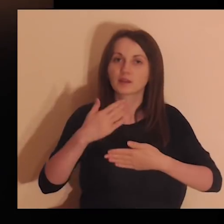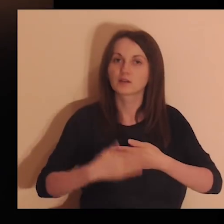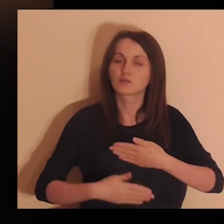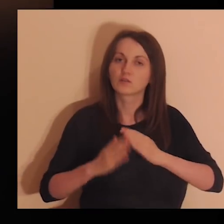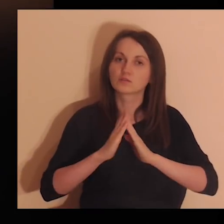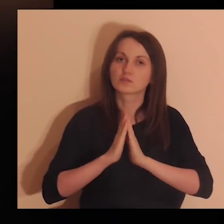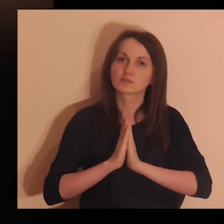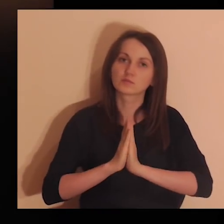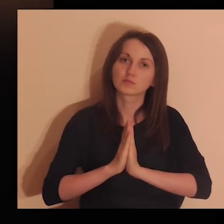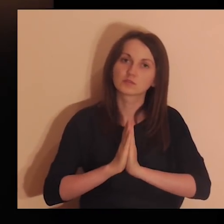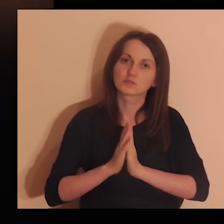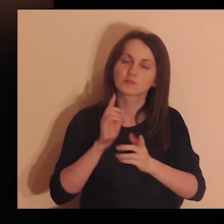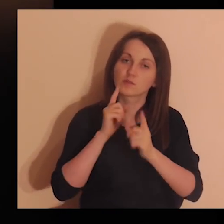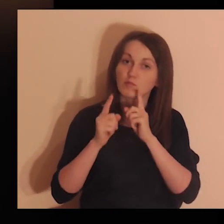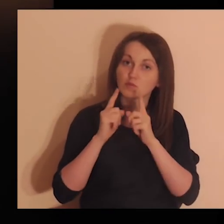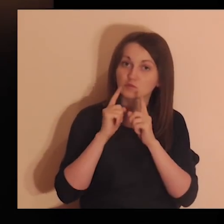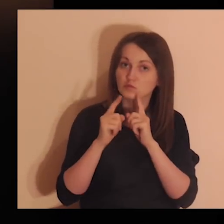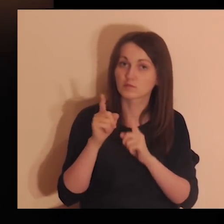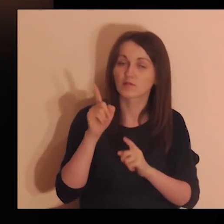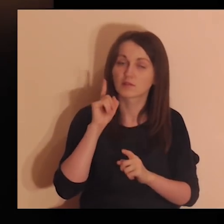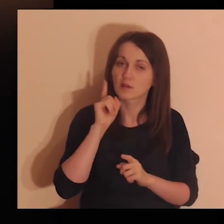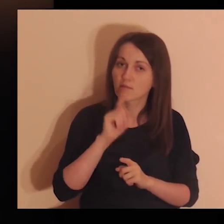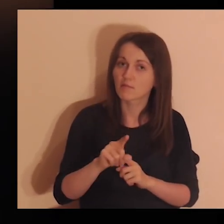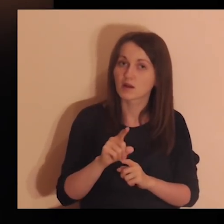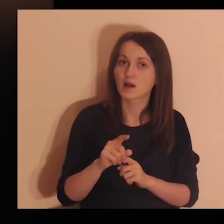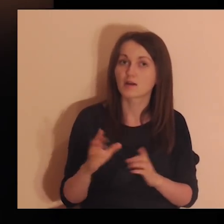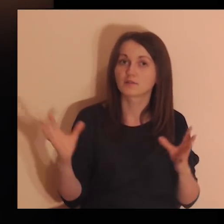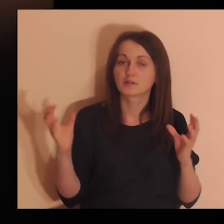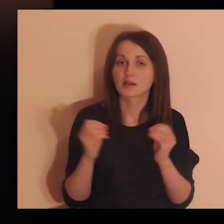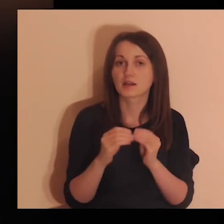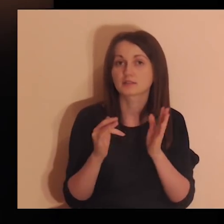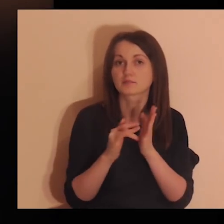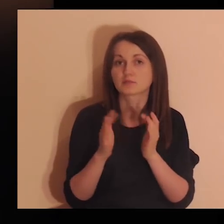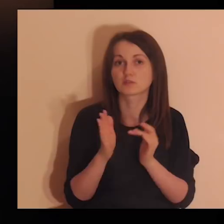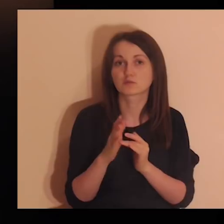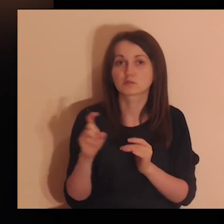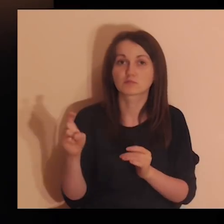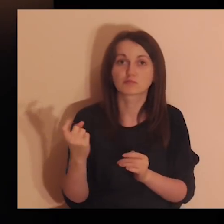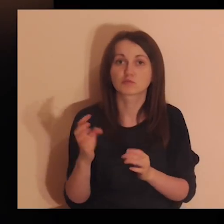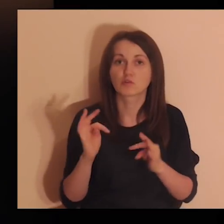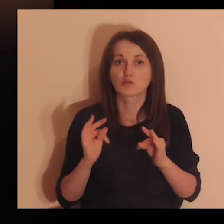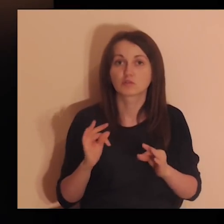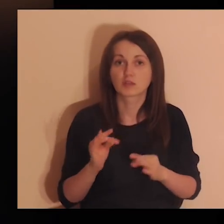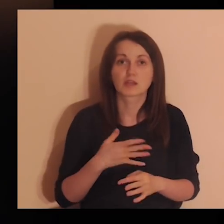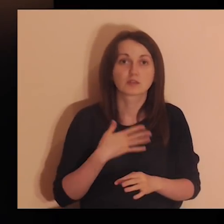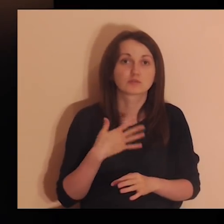Pod koniec tej modlitwy porozmawiaj szczerze z Jezusem o tym, co jest teraz w tobie.